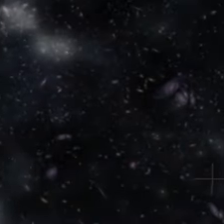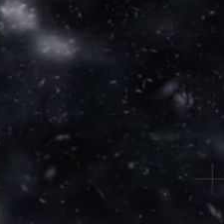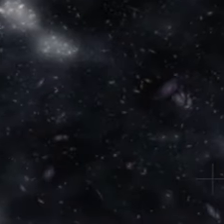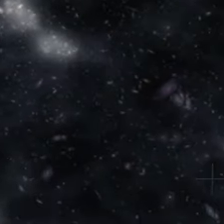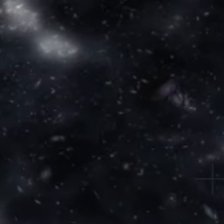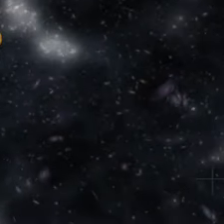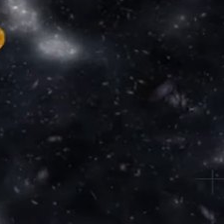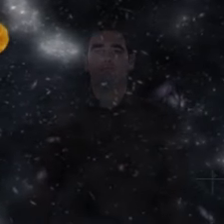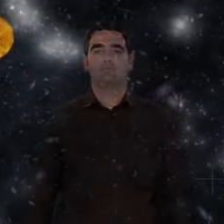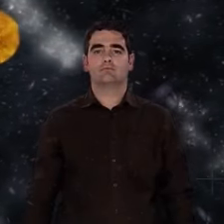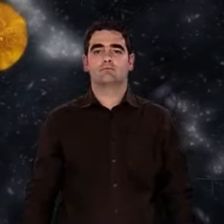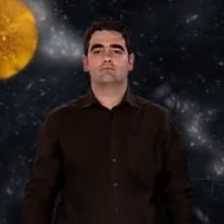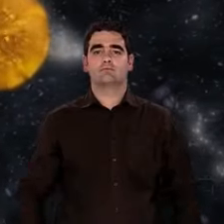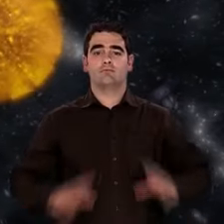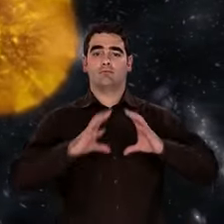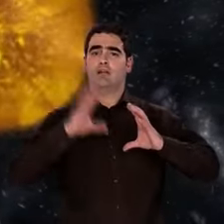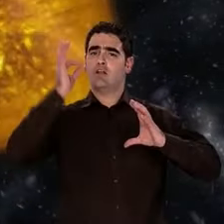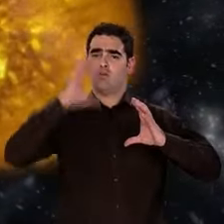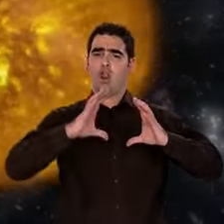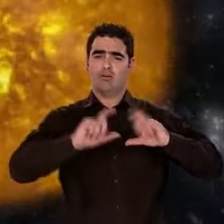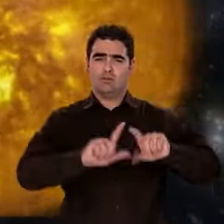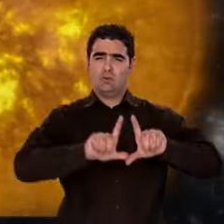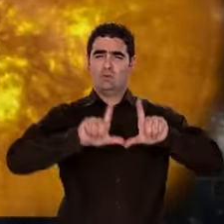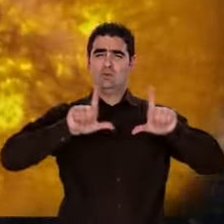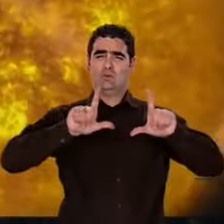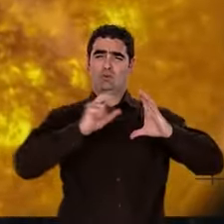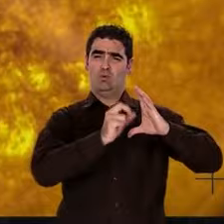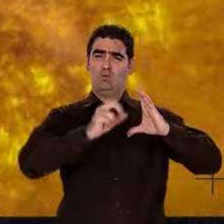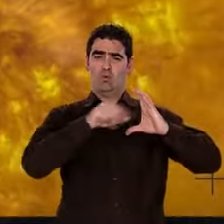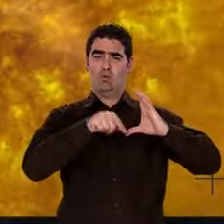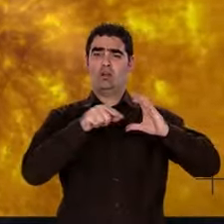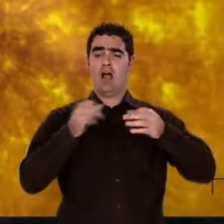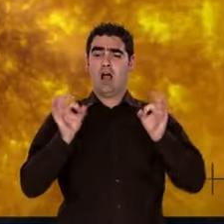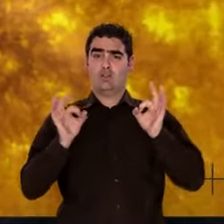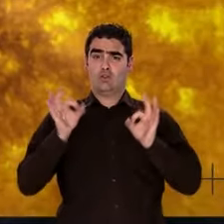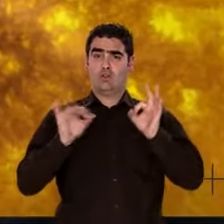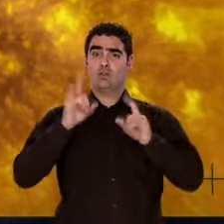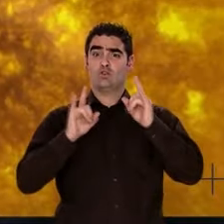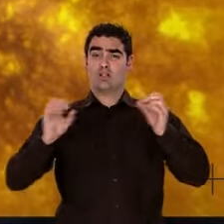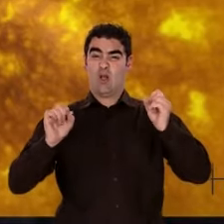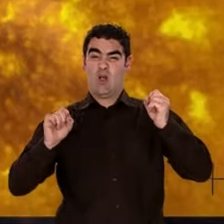Au cœur de ces étoiles qui s'allument, l'hydrogène est le combustible des premières fusions nucléaires.